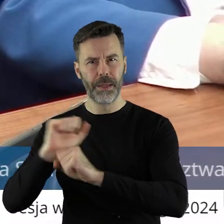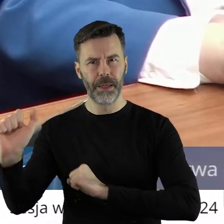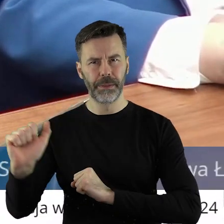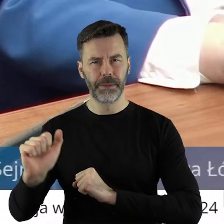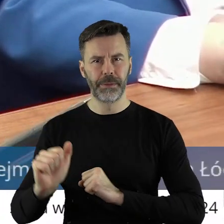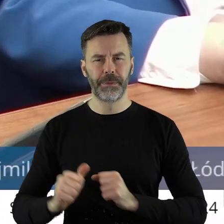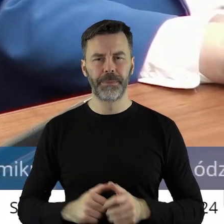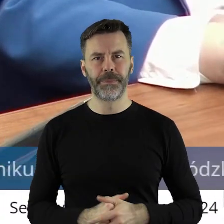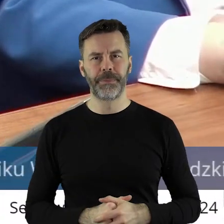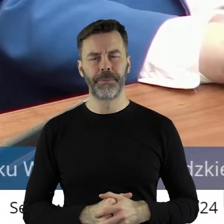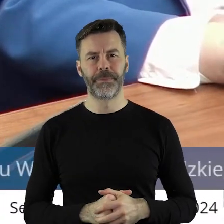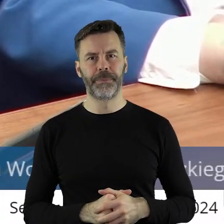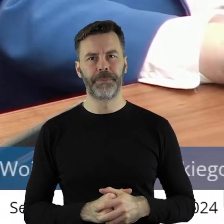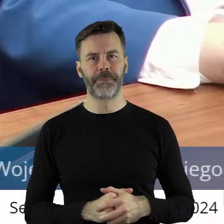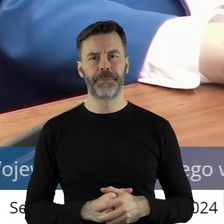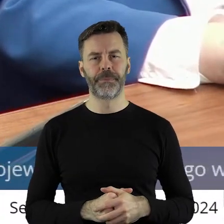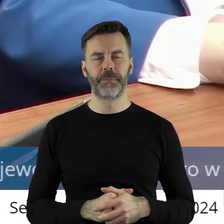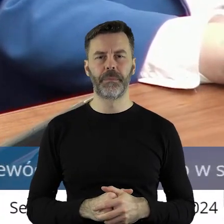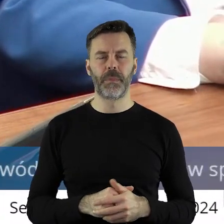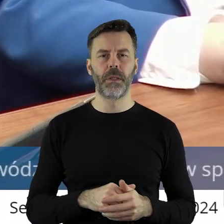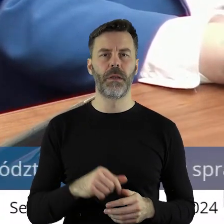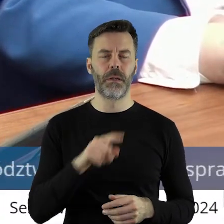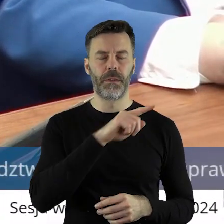na ulice, żeby sprzeciwić się